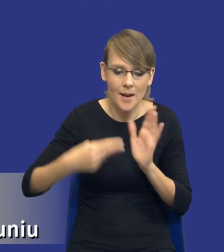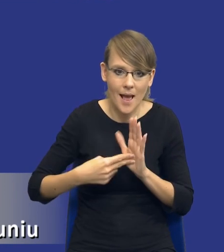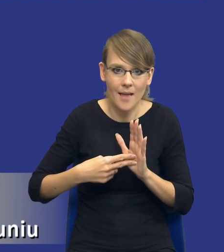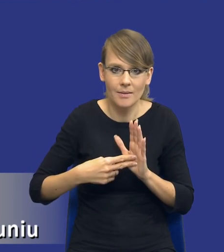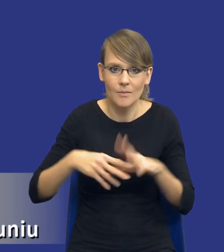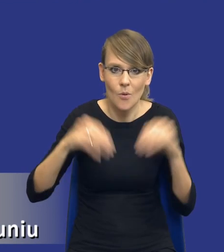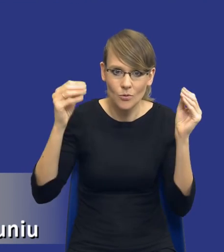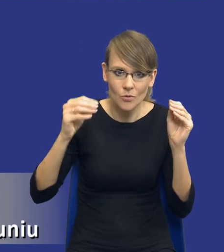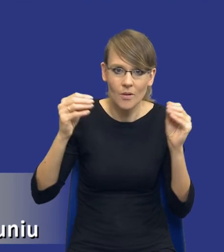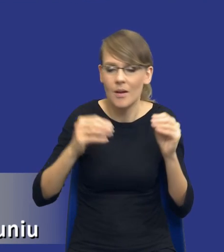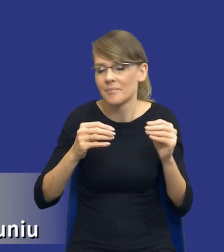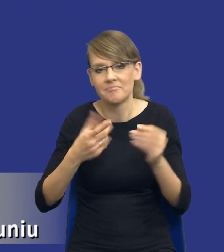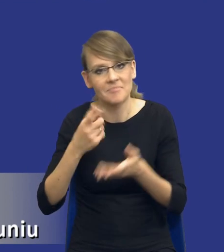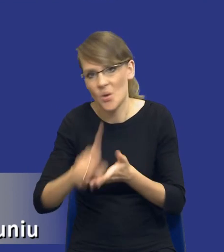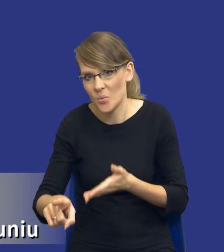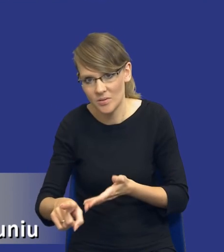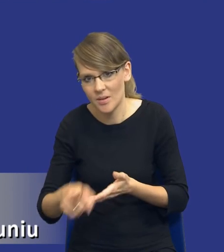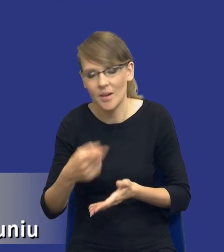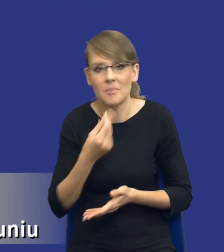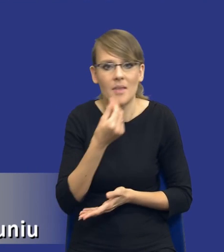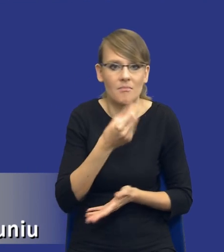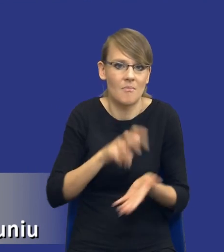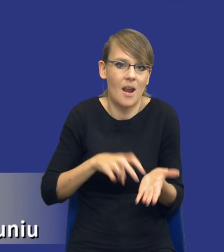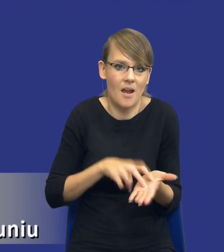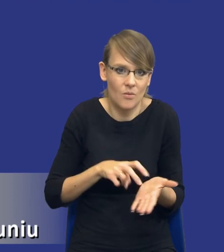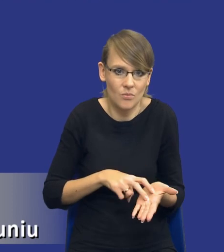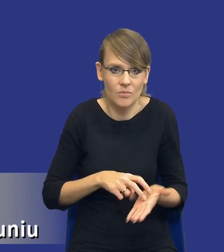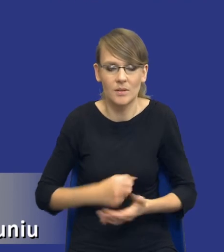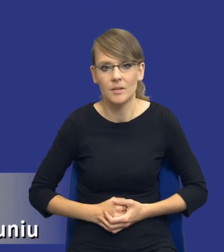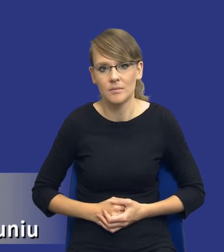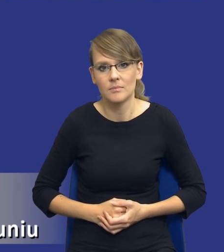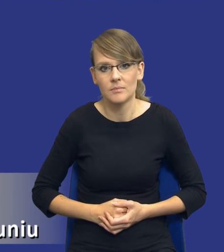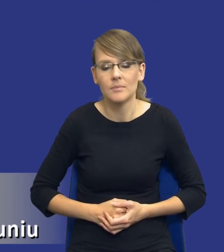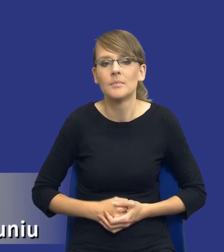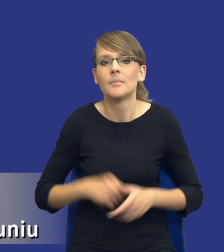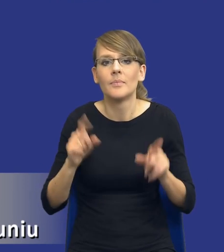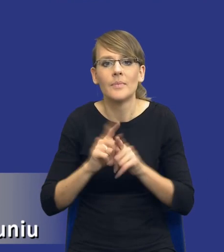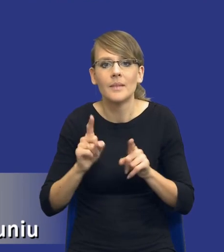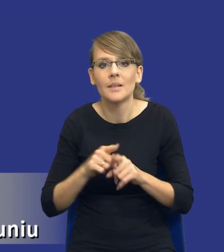niestety nam się nie uda, bo po prostu brakuje nam na to pieniędzy. Kwestia możliwości podziału zamówienia na części.